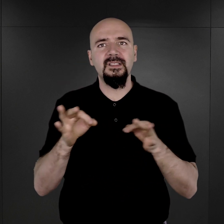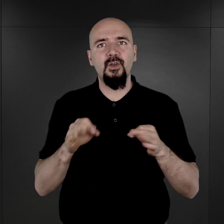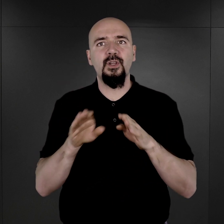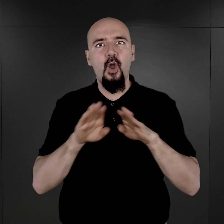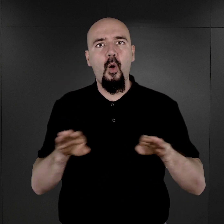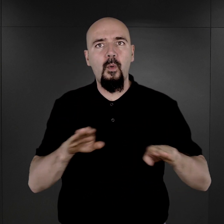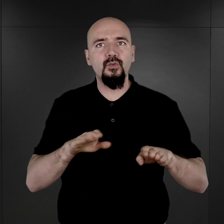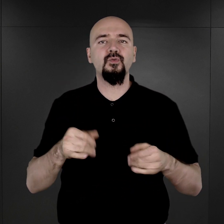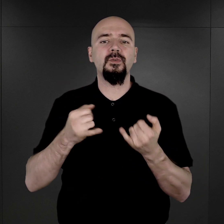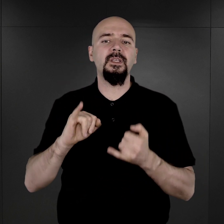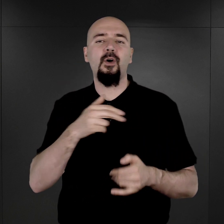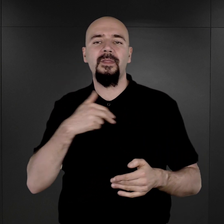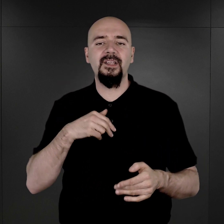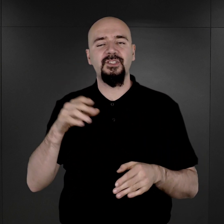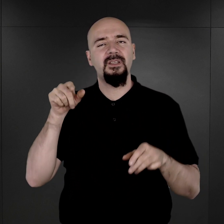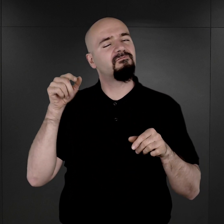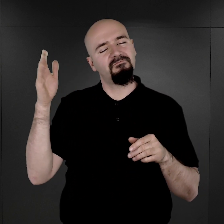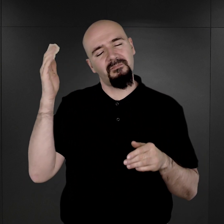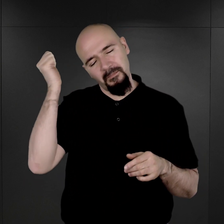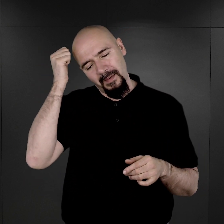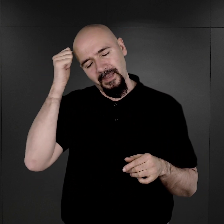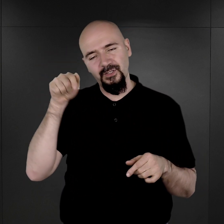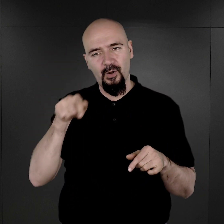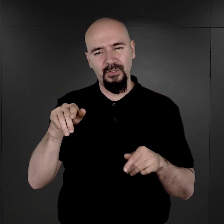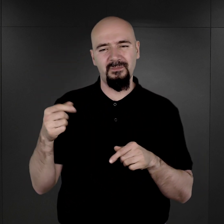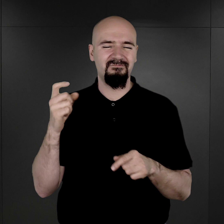oraz o naszej współczesnej pamięci o tym szczególnym miejscu.